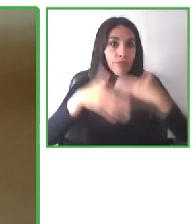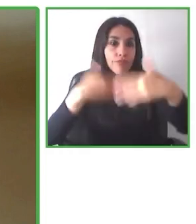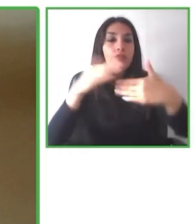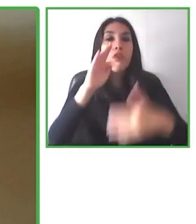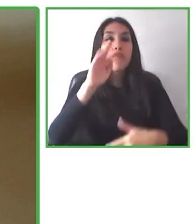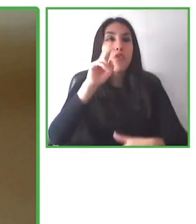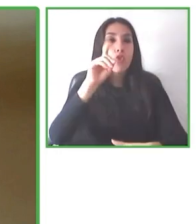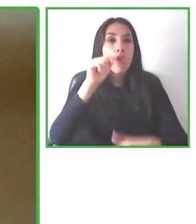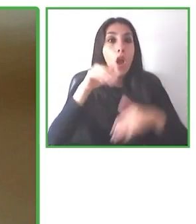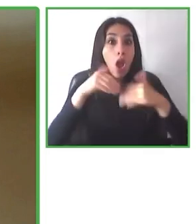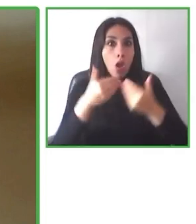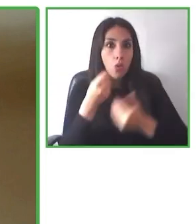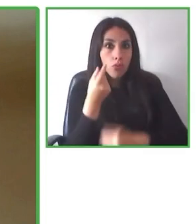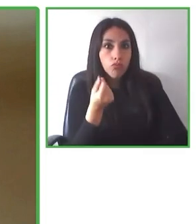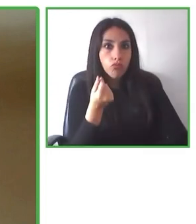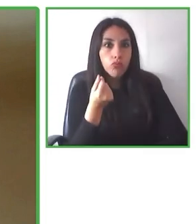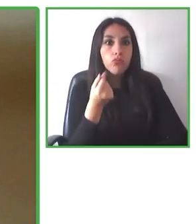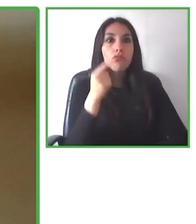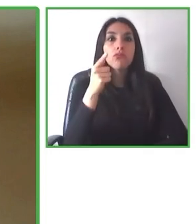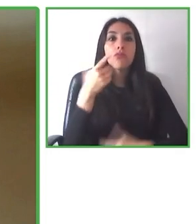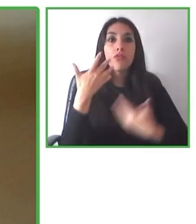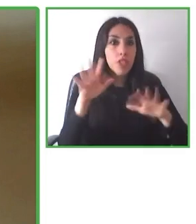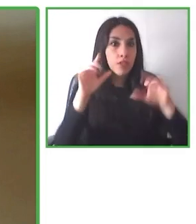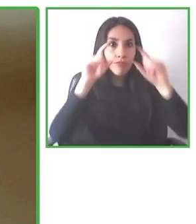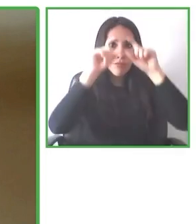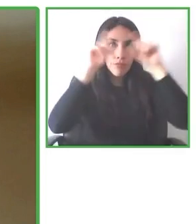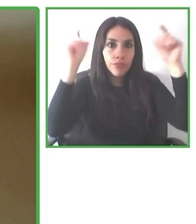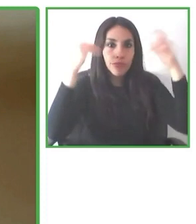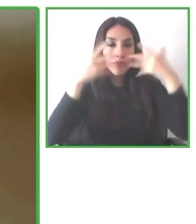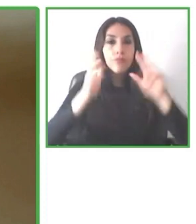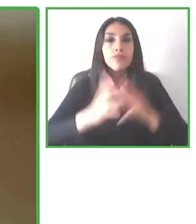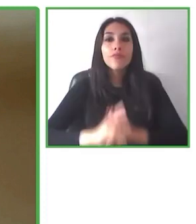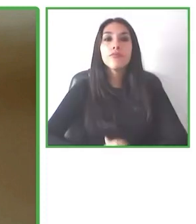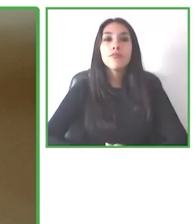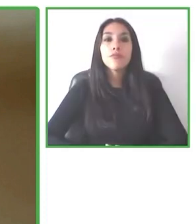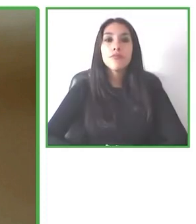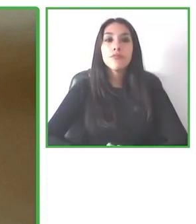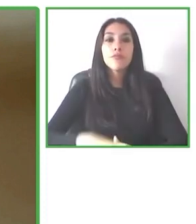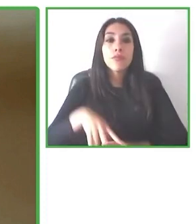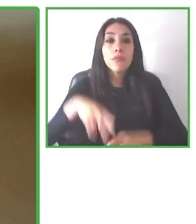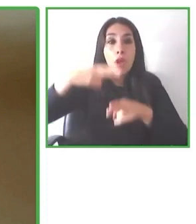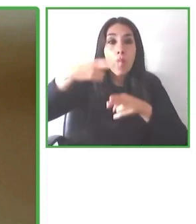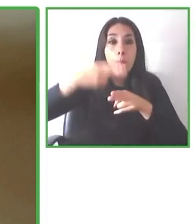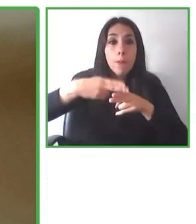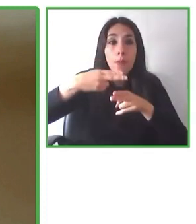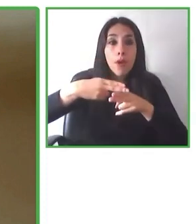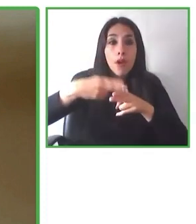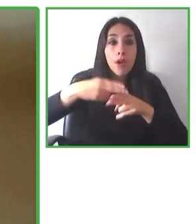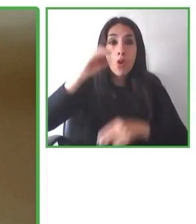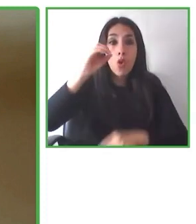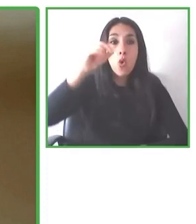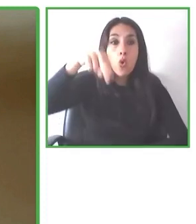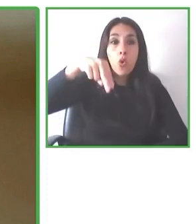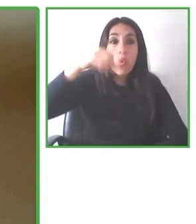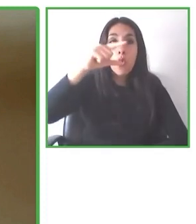y estamos todos los días full enérgicos en entregar la mejor solución para las personas